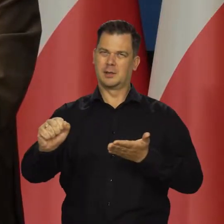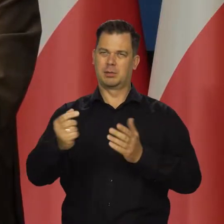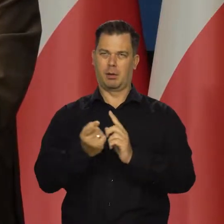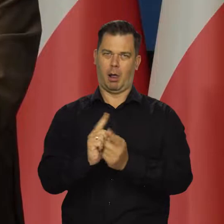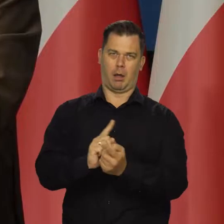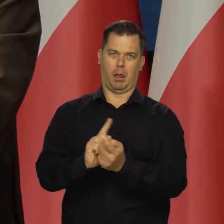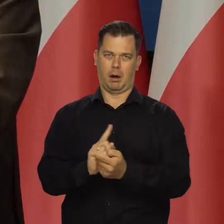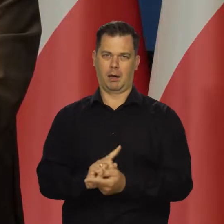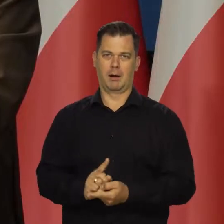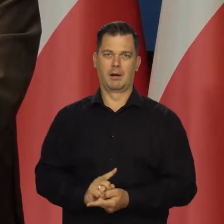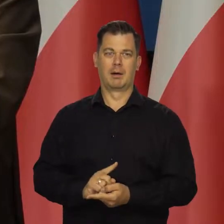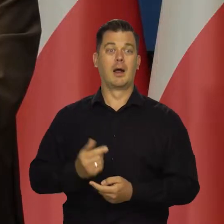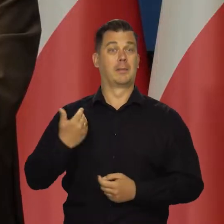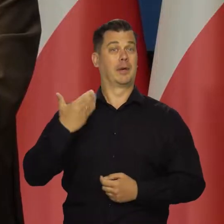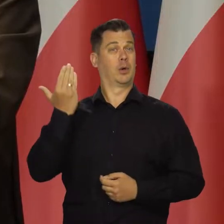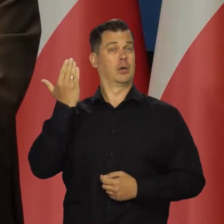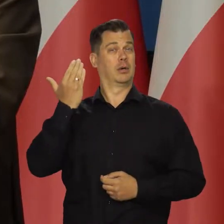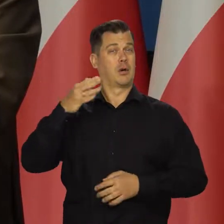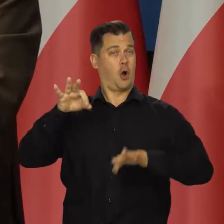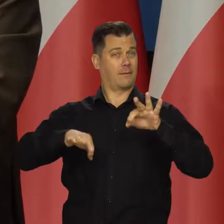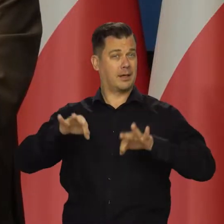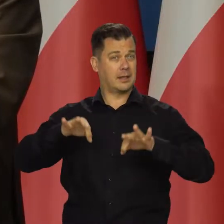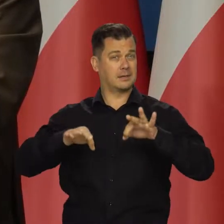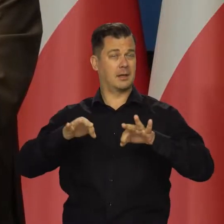Na poprzedniej konferencji prasowej czy dwie konferencje wstecz